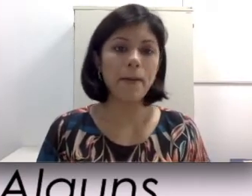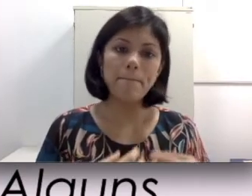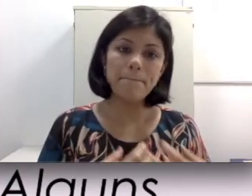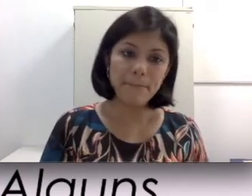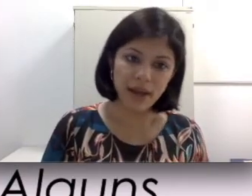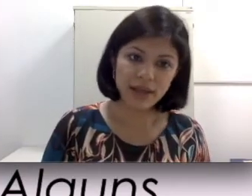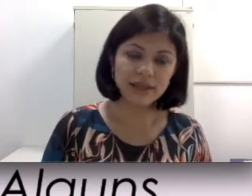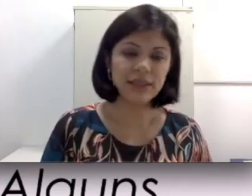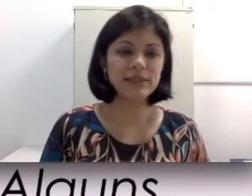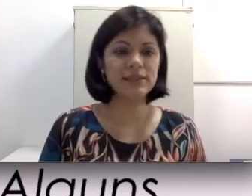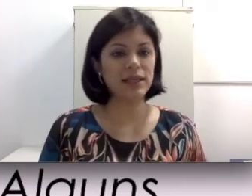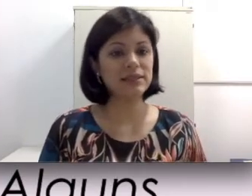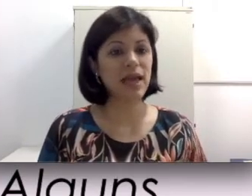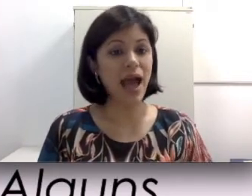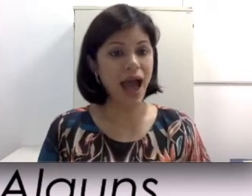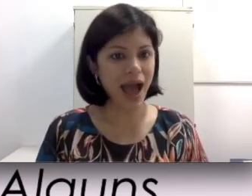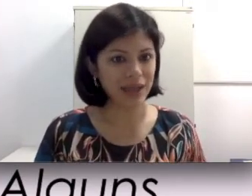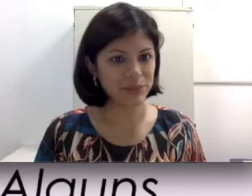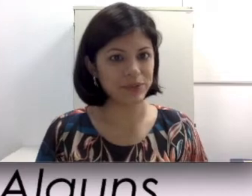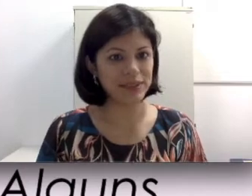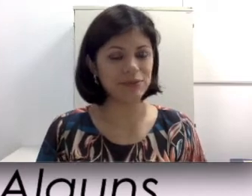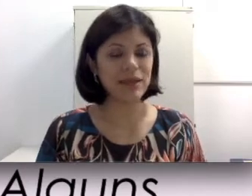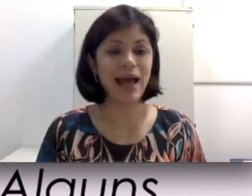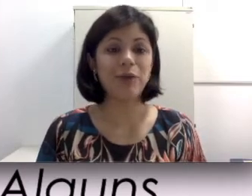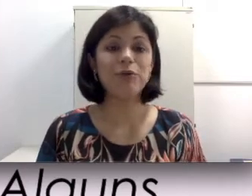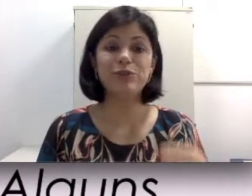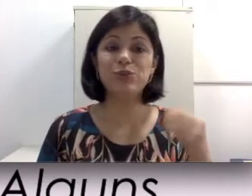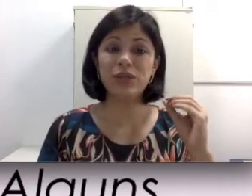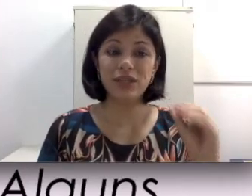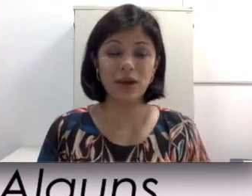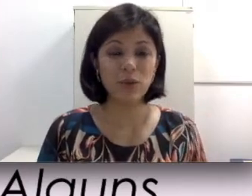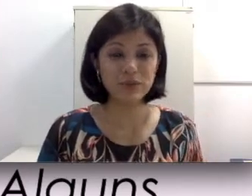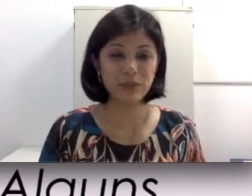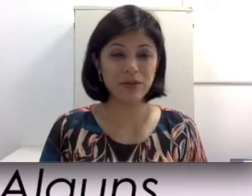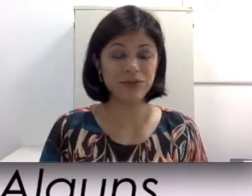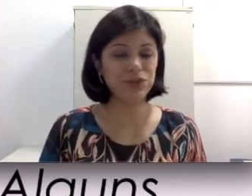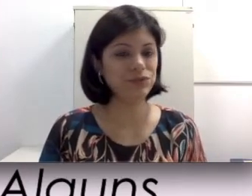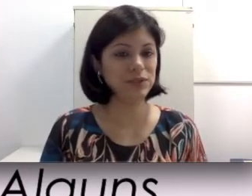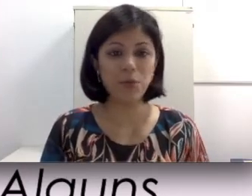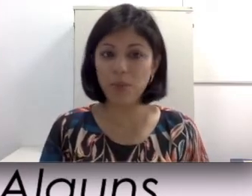mais resistência à exposição da água, visto que alguns aparelhos do tipo não podem